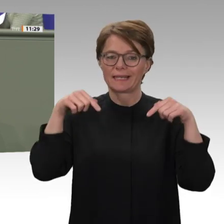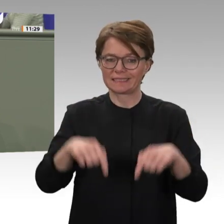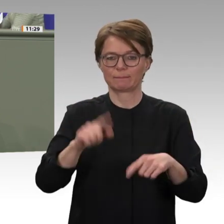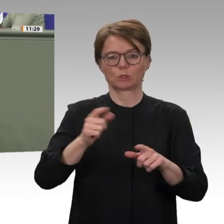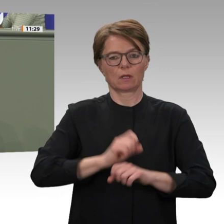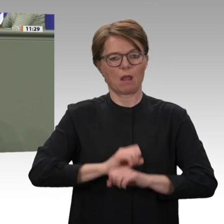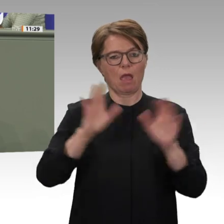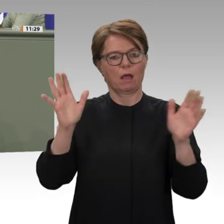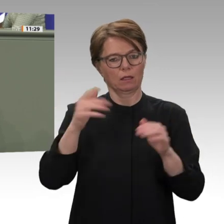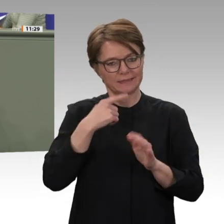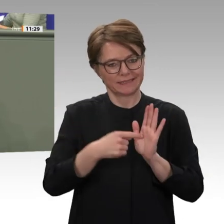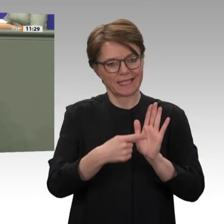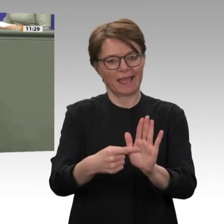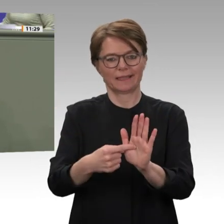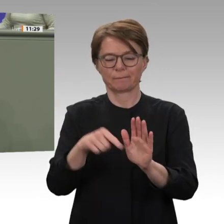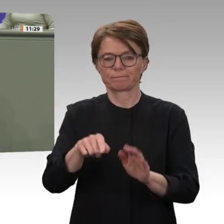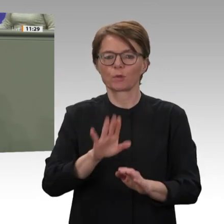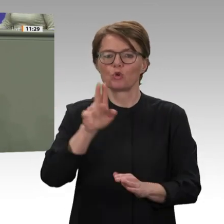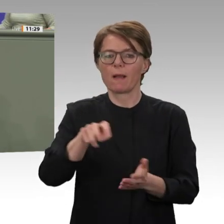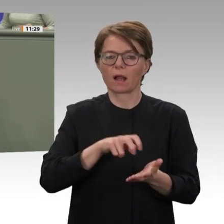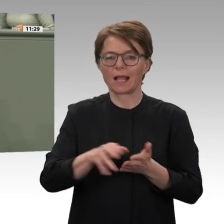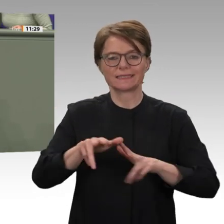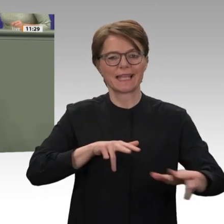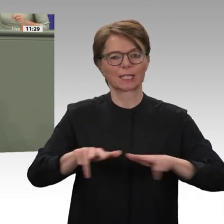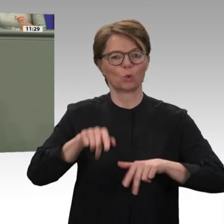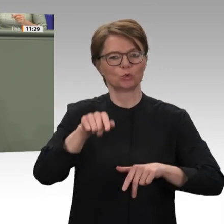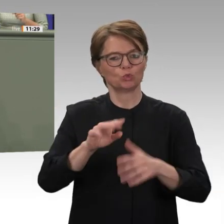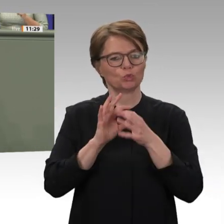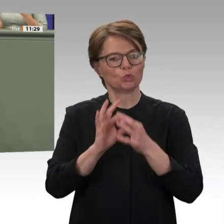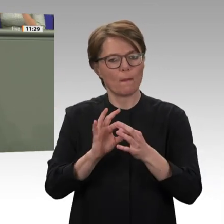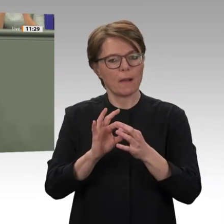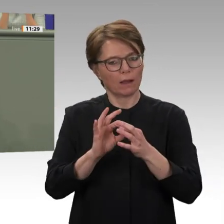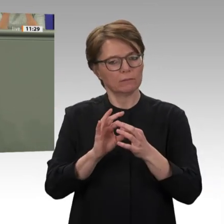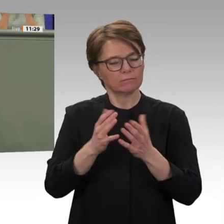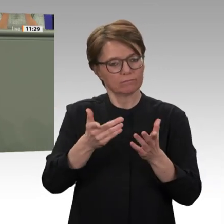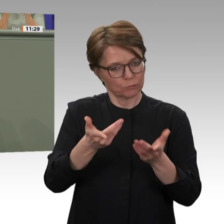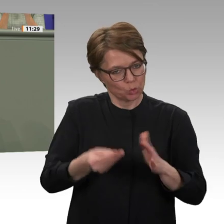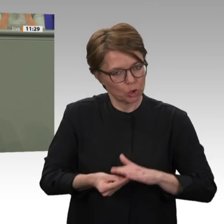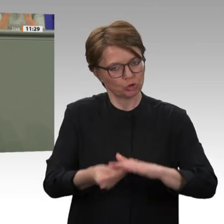Öffnung. Es ist ein wichtiges Zeichen, dass in Kürze auch der deutsche Bundespräsident